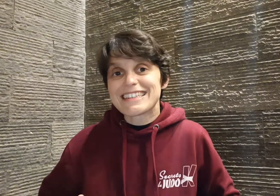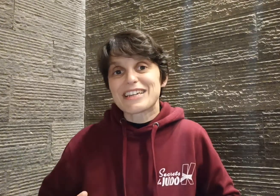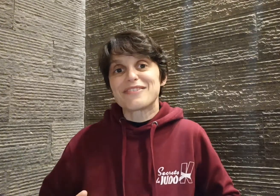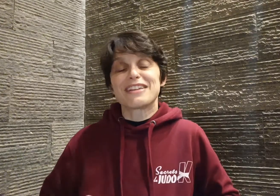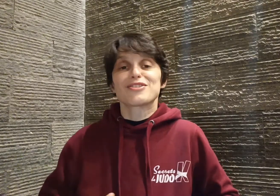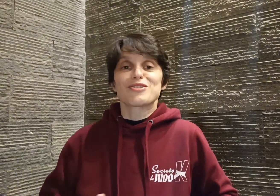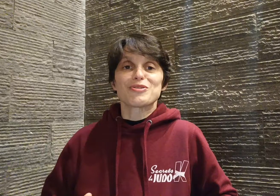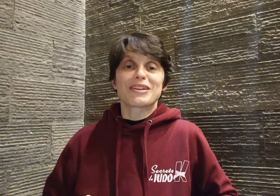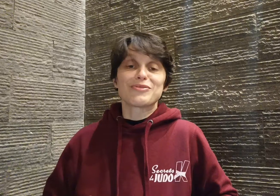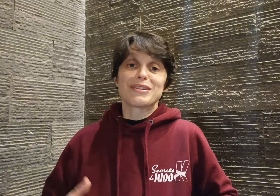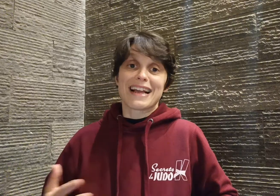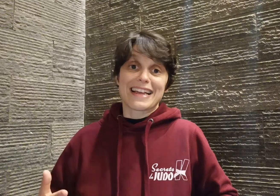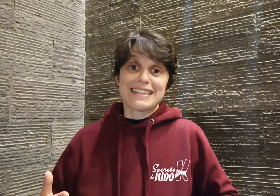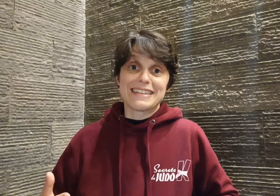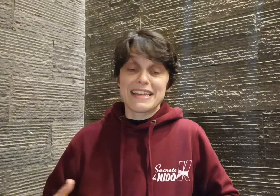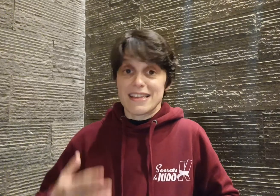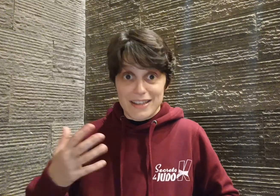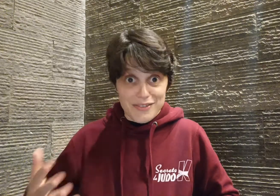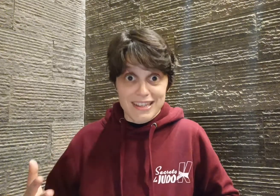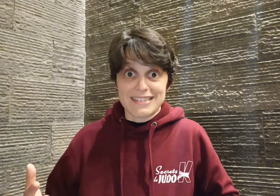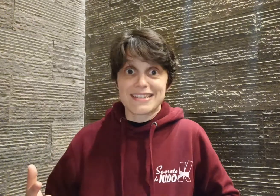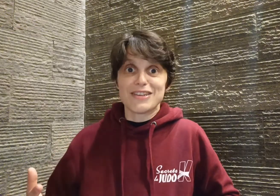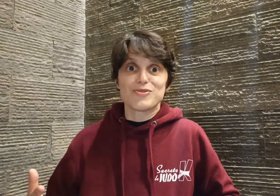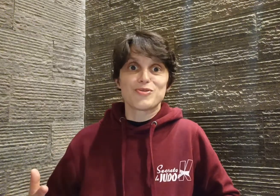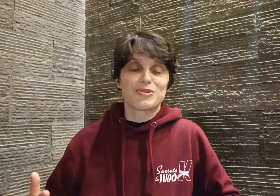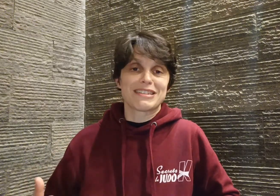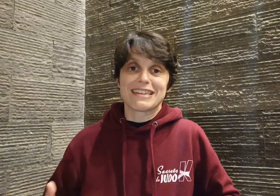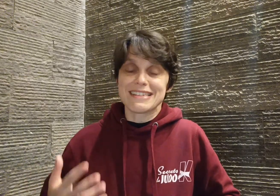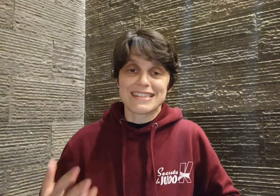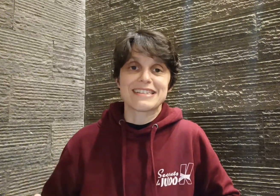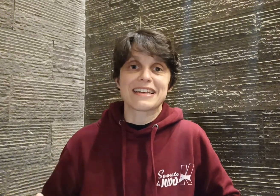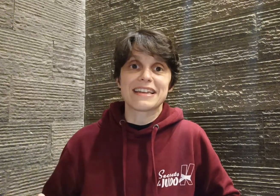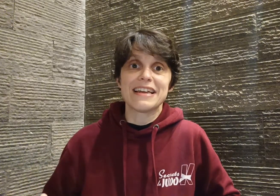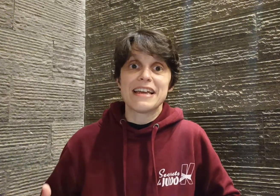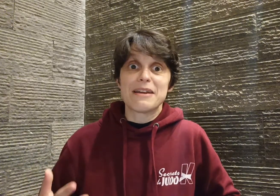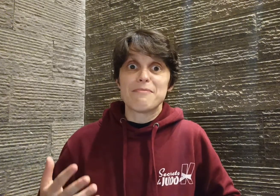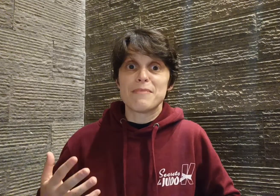ces titres révèlent sans aucun doute la qualité et l'efficacité du judo de Cyril c'est certain, mais